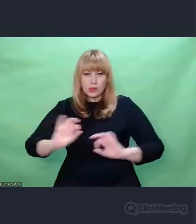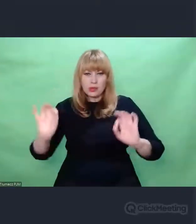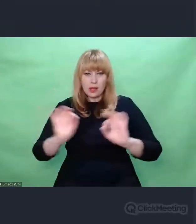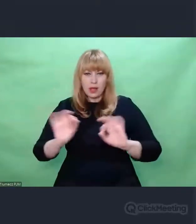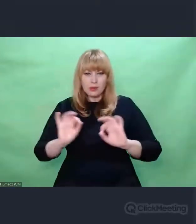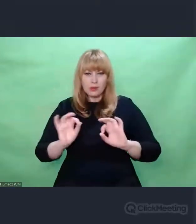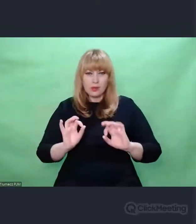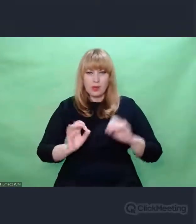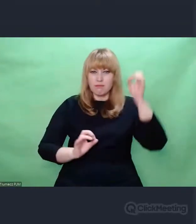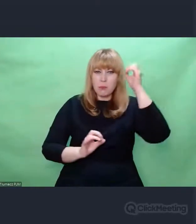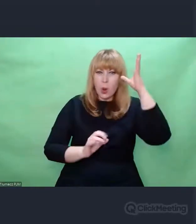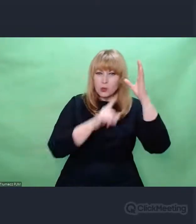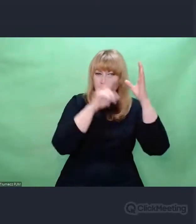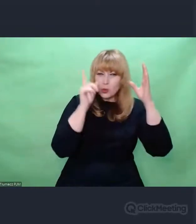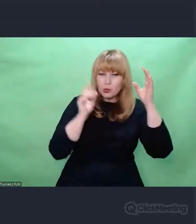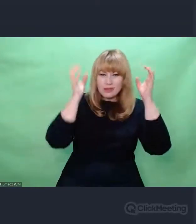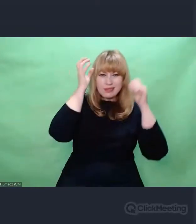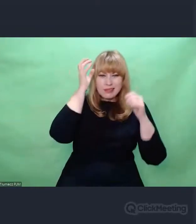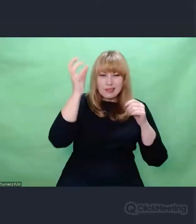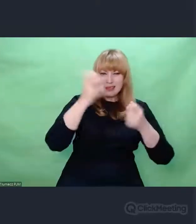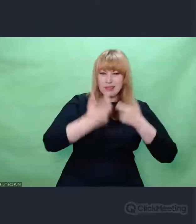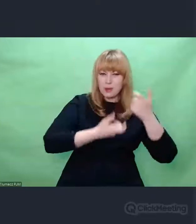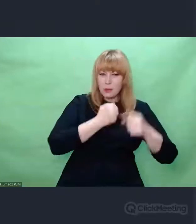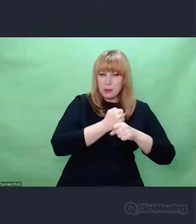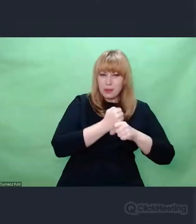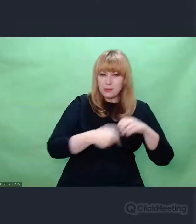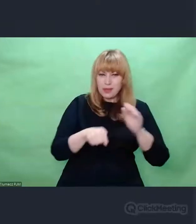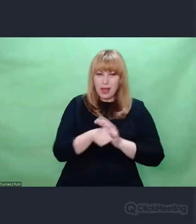co do tej pory ten świat budowało.